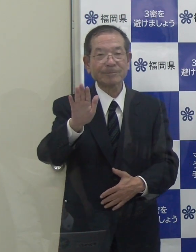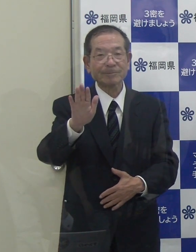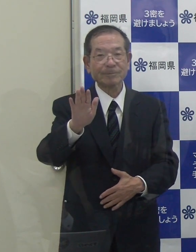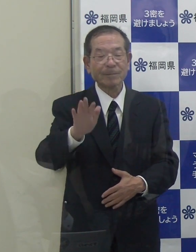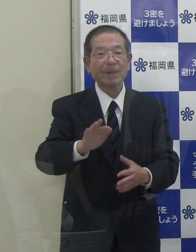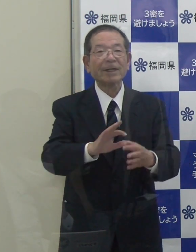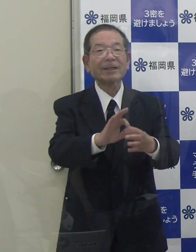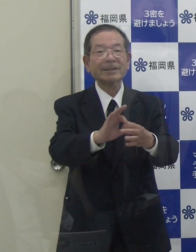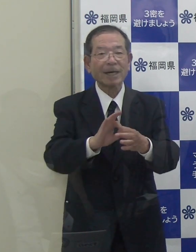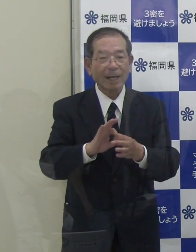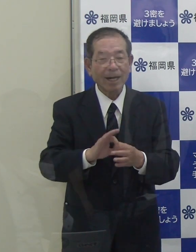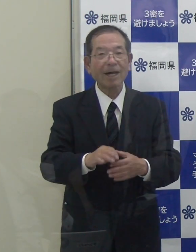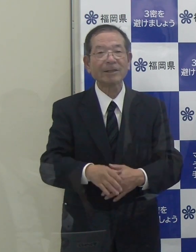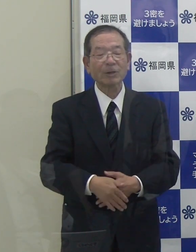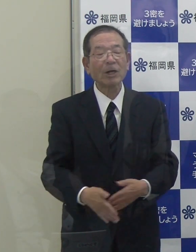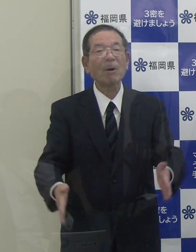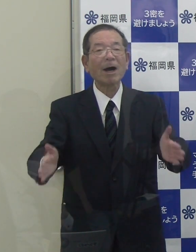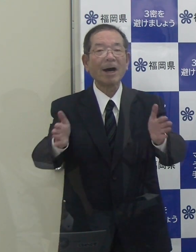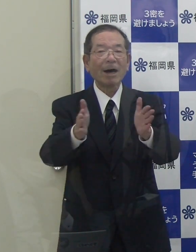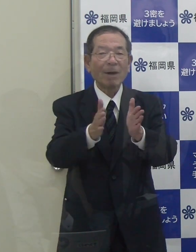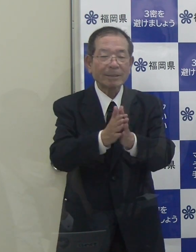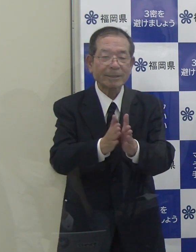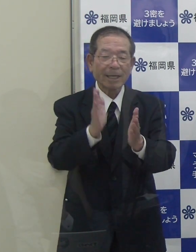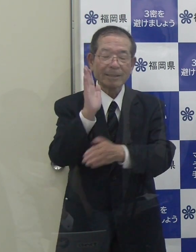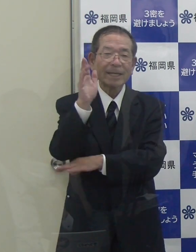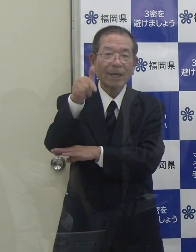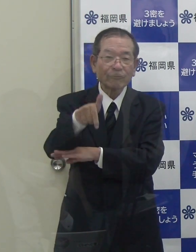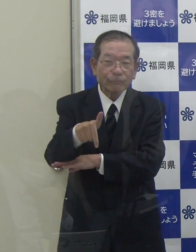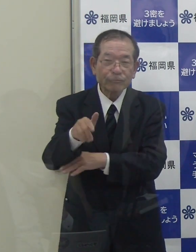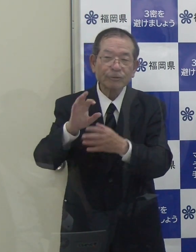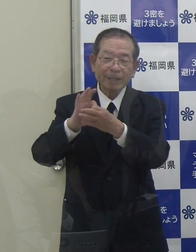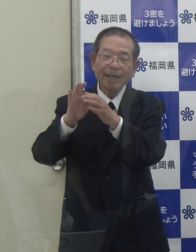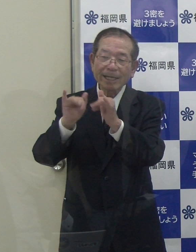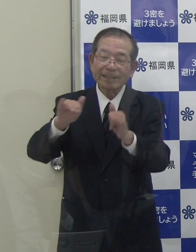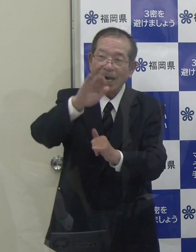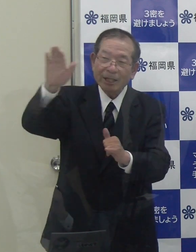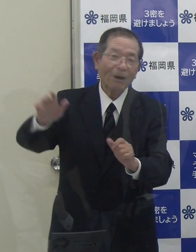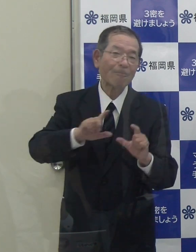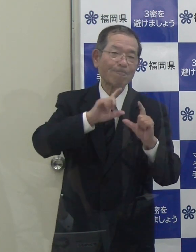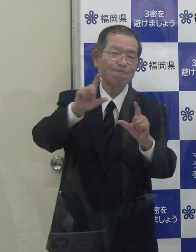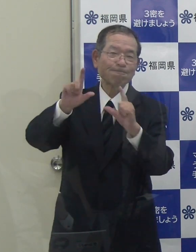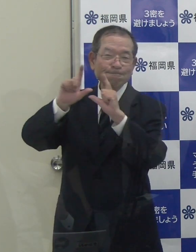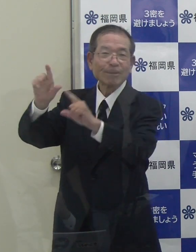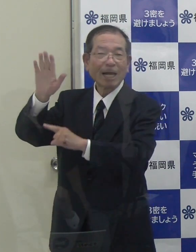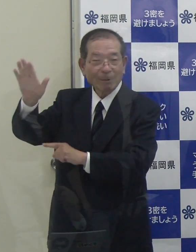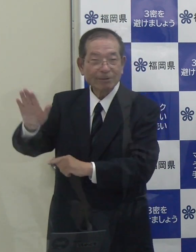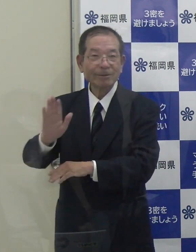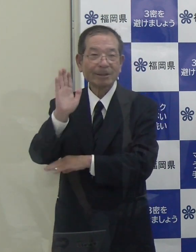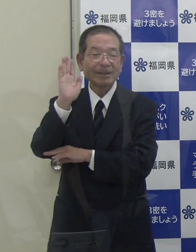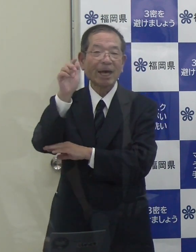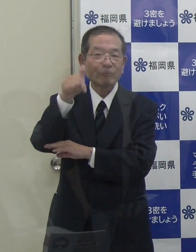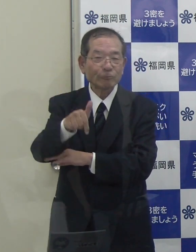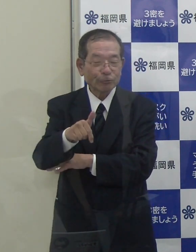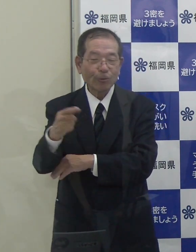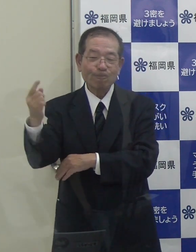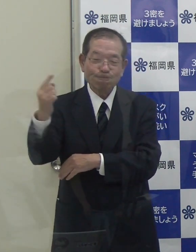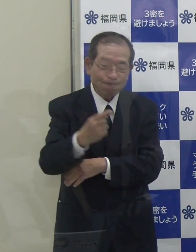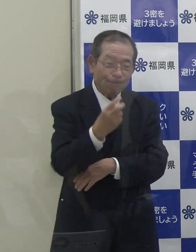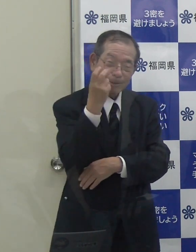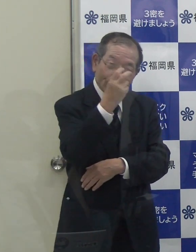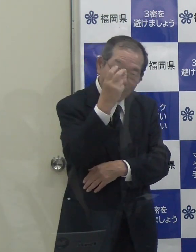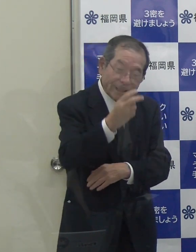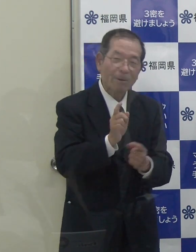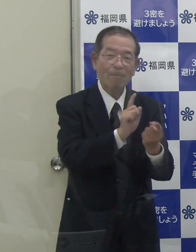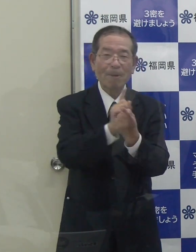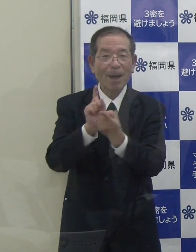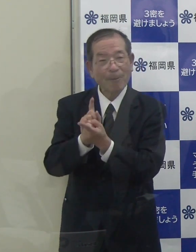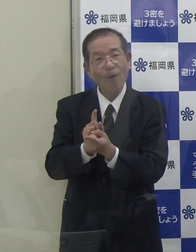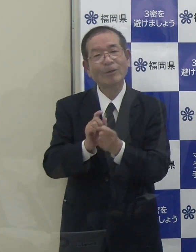こういったことも併せて、政府関係機関にはお伝えしており、また、政府の調査にも対応させていただいているところです。